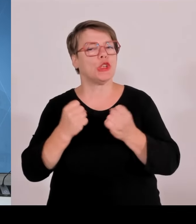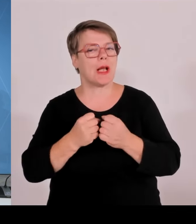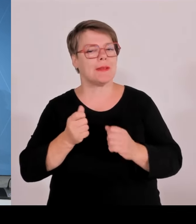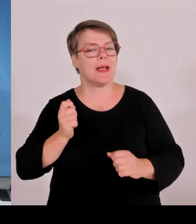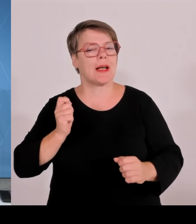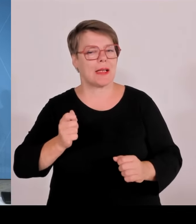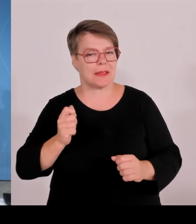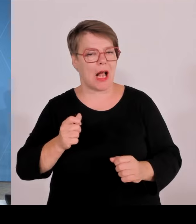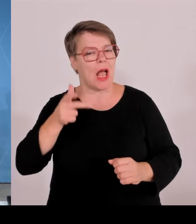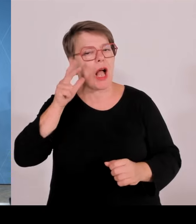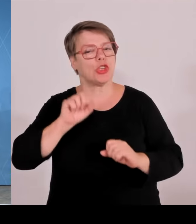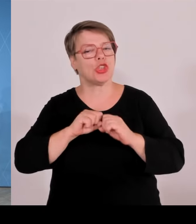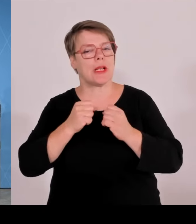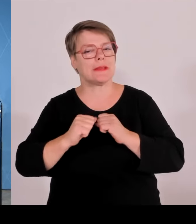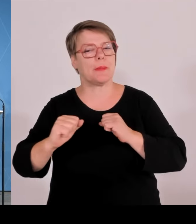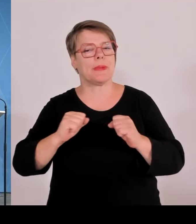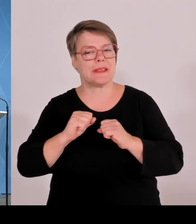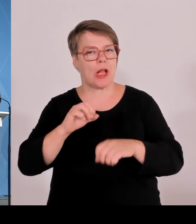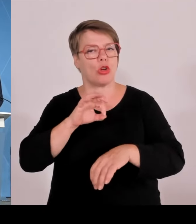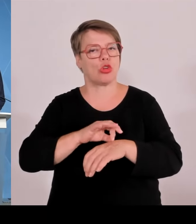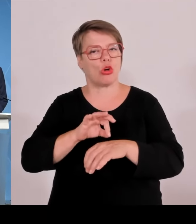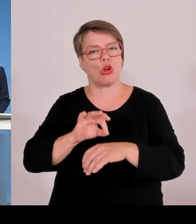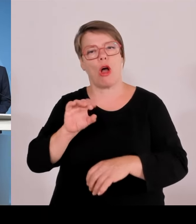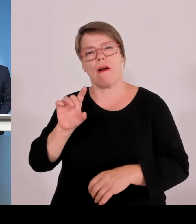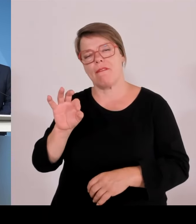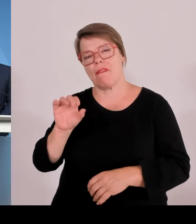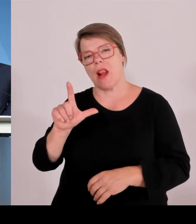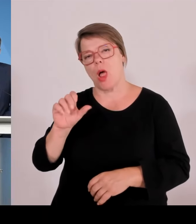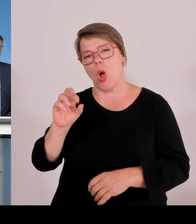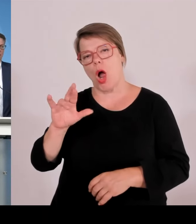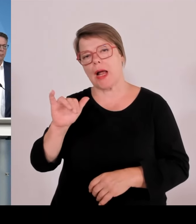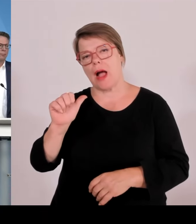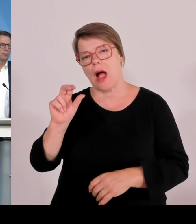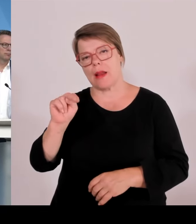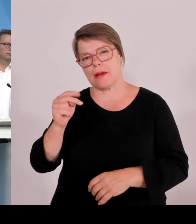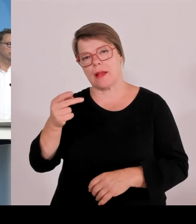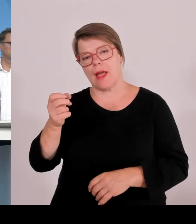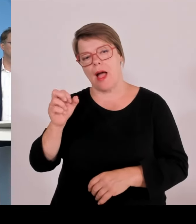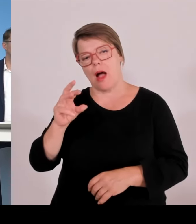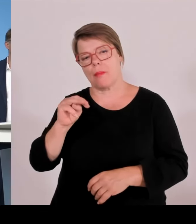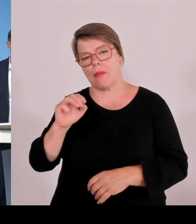(Rednerwechsel) Vielen Dank und ein herzliches Willkommen auch von meiner Seite, Meine sehr verehrten Damen und Herren,